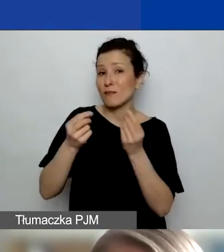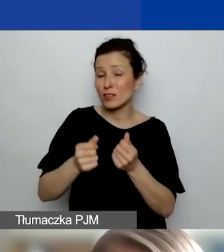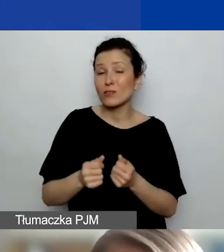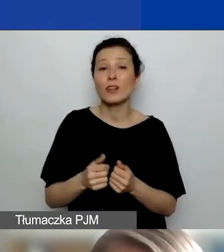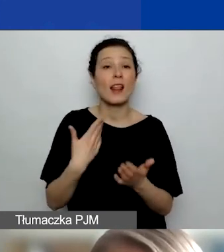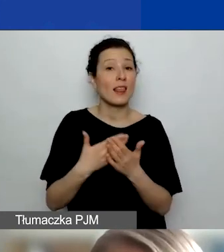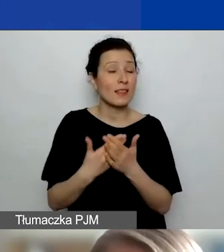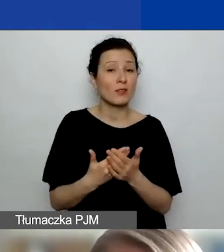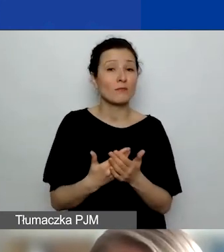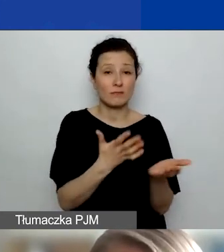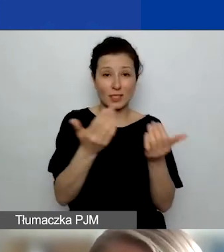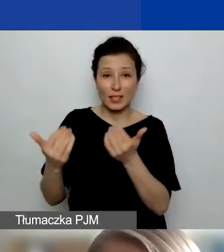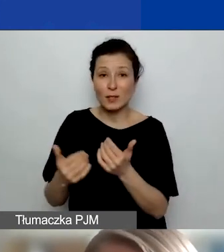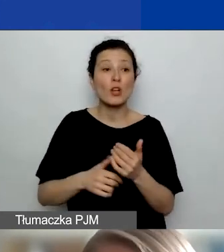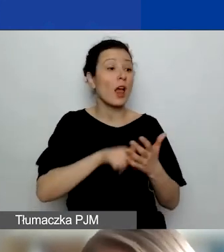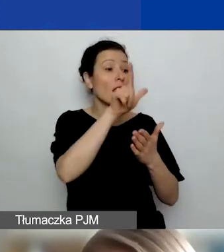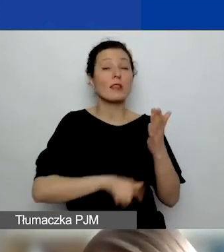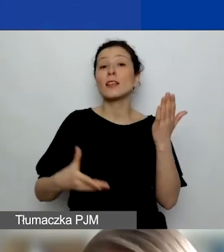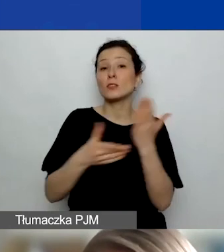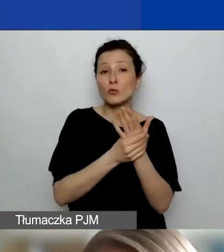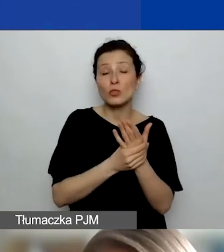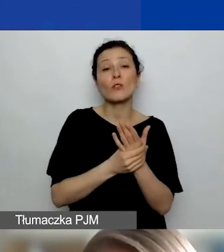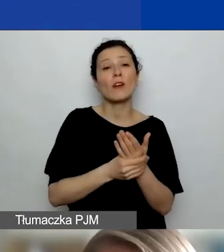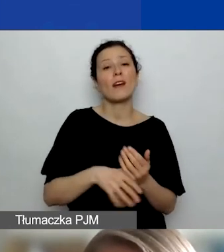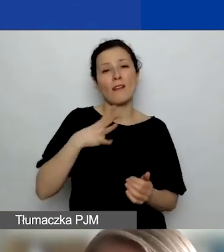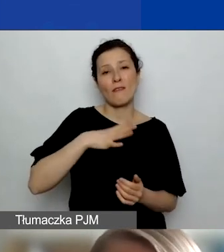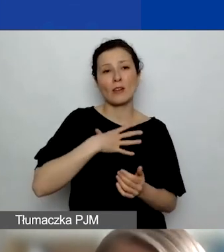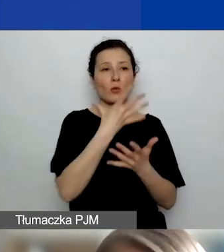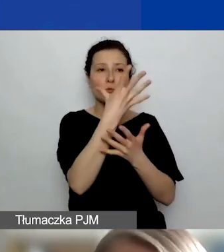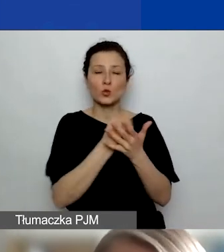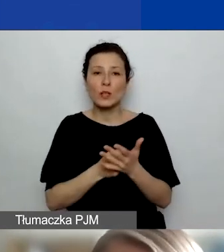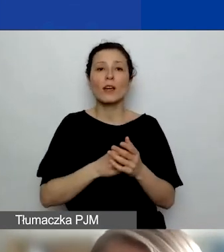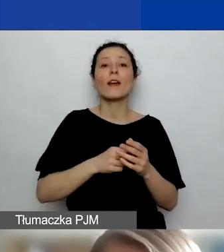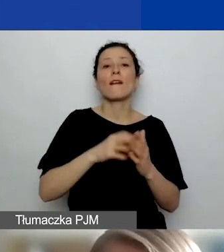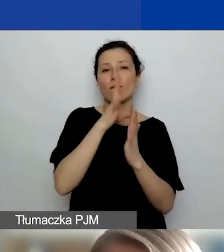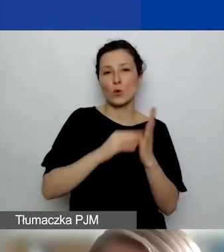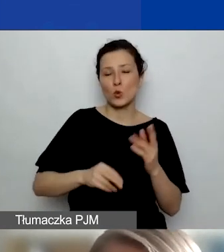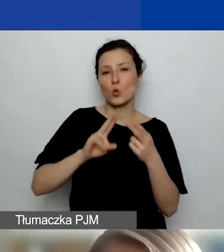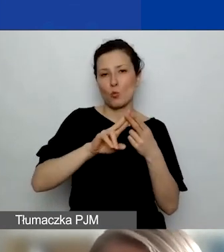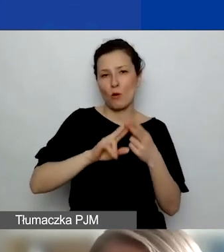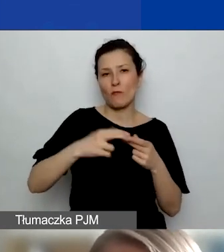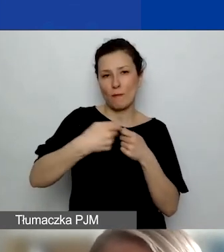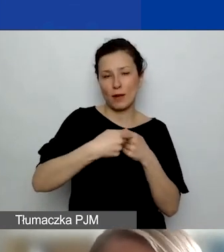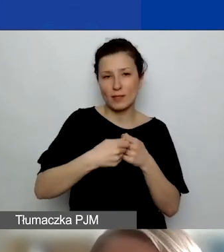z listy załączników wzór umowy partnerskiej, który docelowo, jeśli uzyskacie grant, trzeba będzie umowę podpisać.